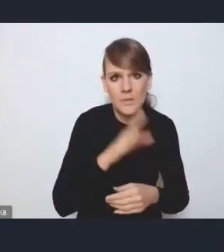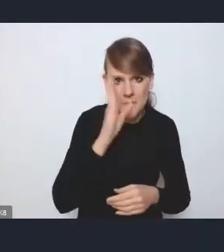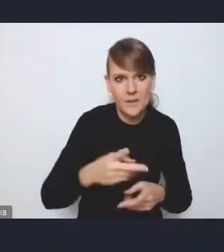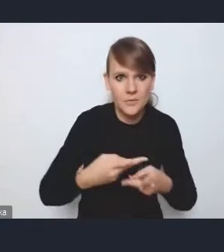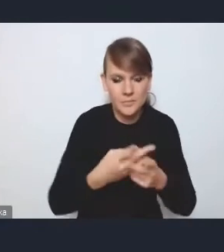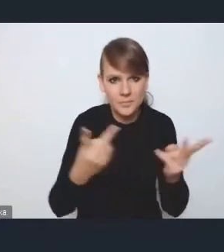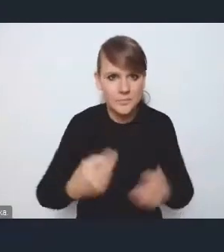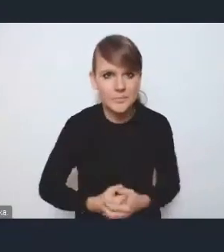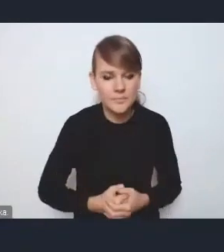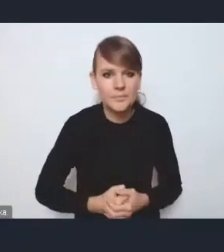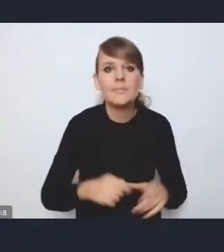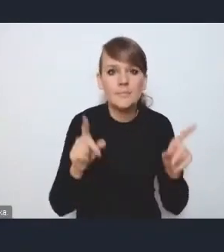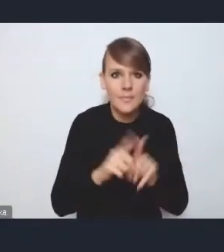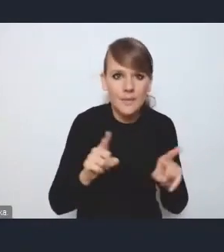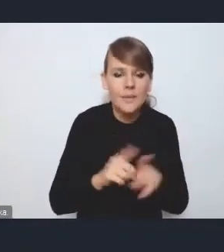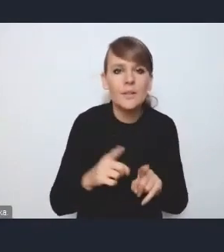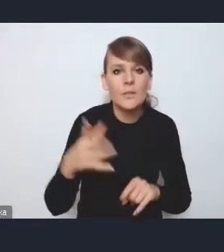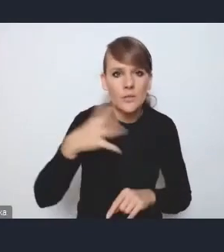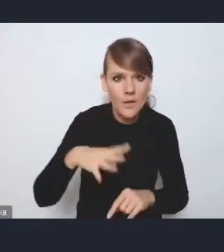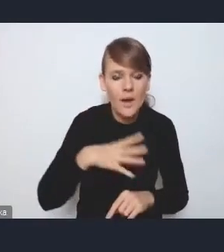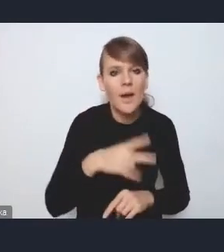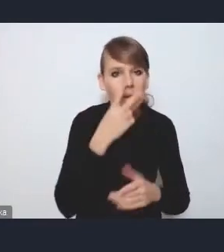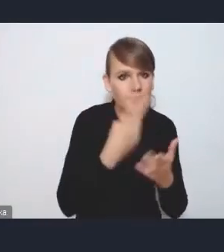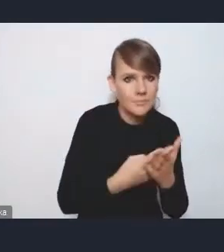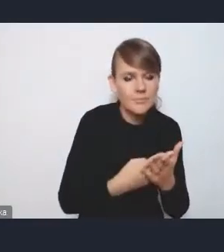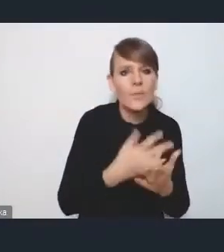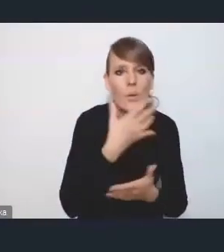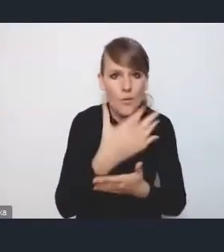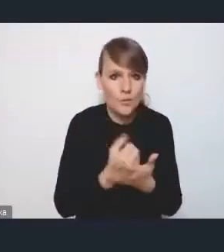i też zachęcam państwa do śledzenia i do korzystania z tych narzędzi,